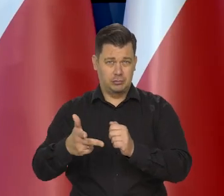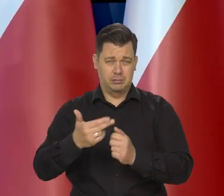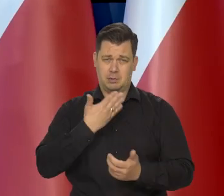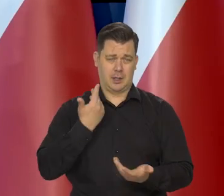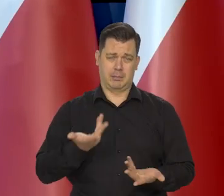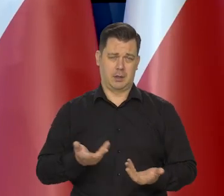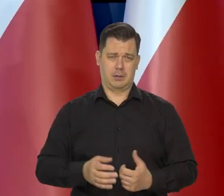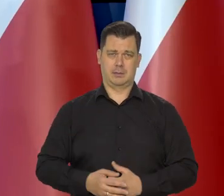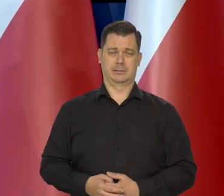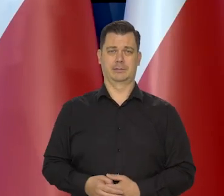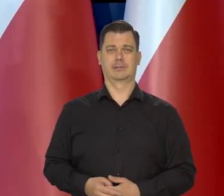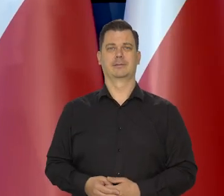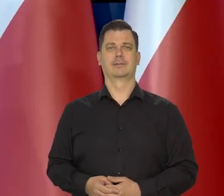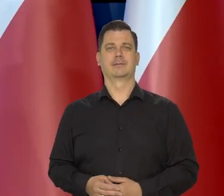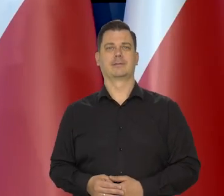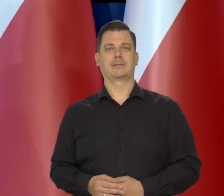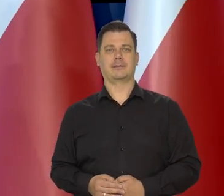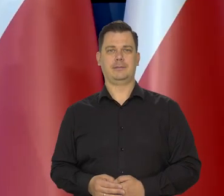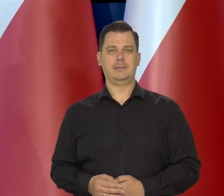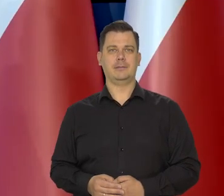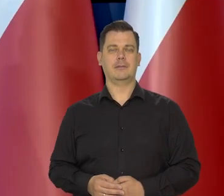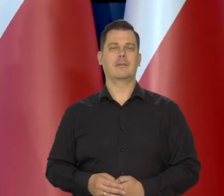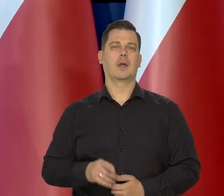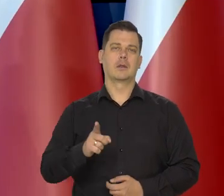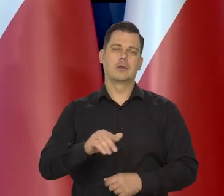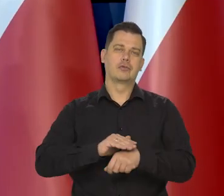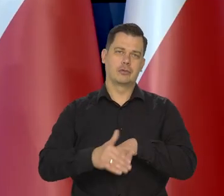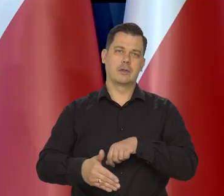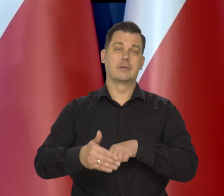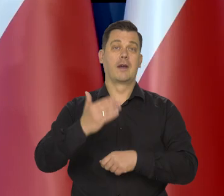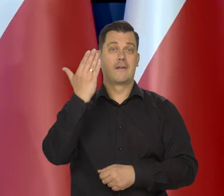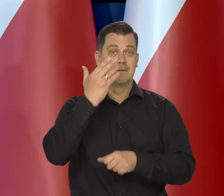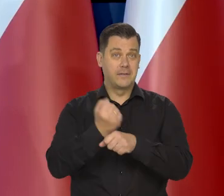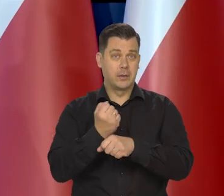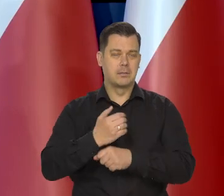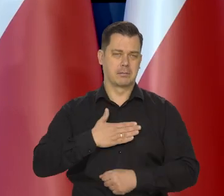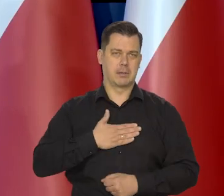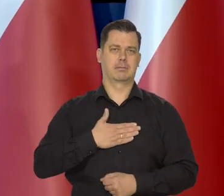Szczęśliwie węgiel jest, gaz jest.